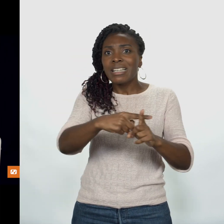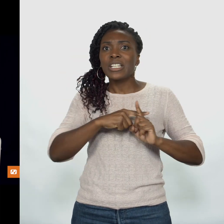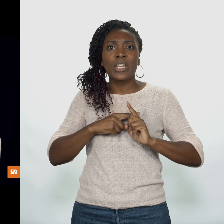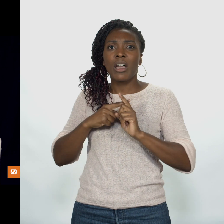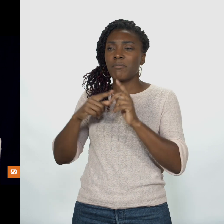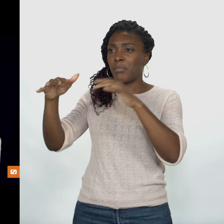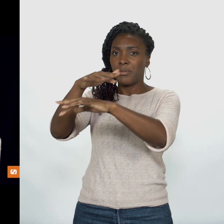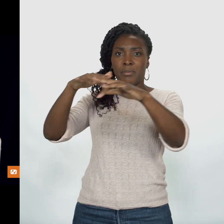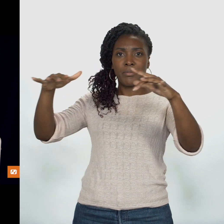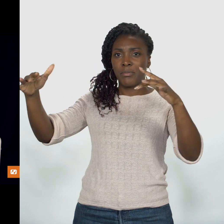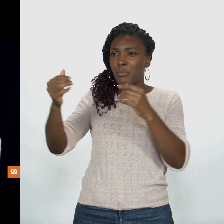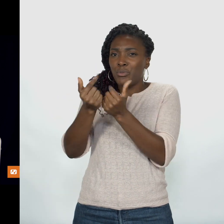Chrétiens